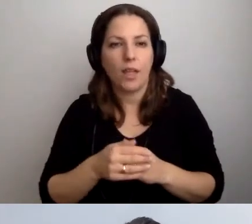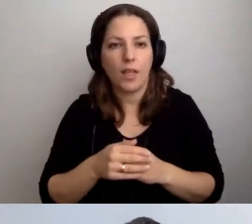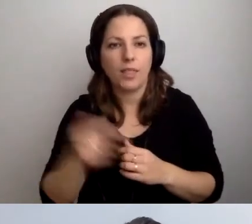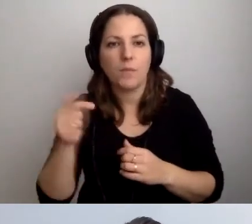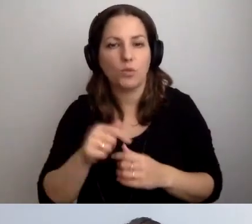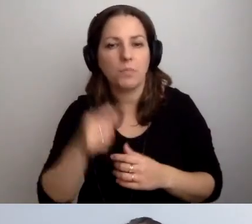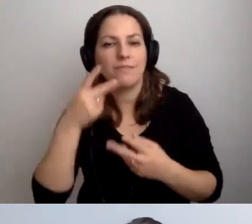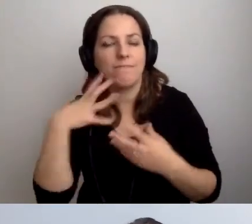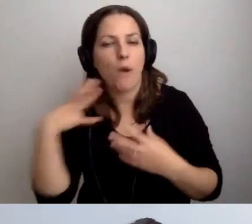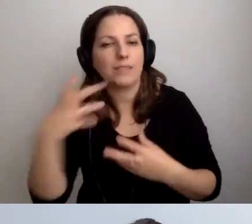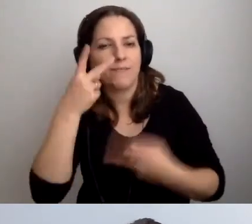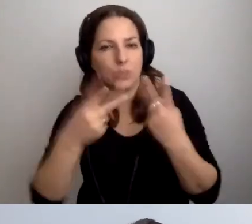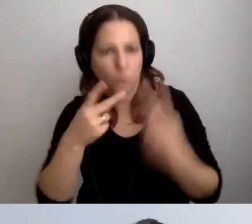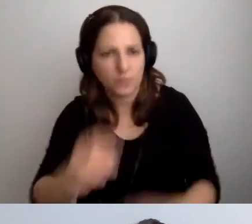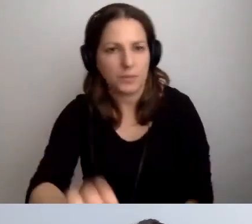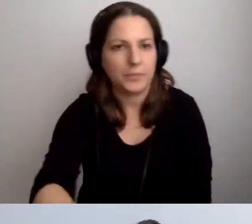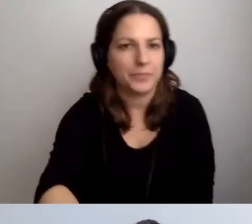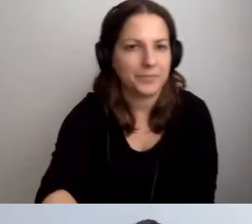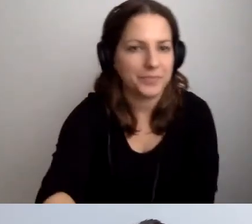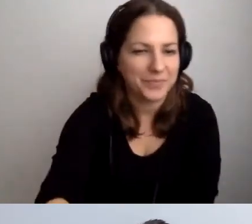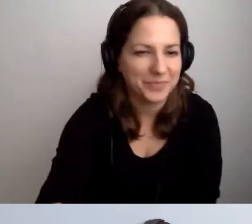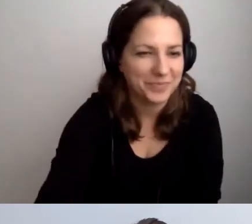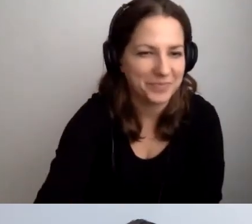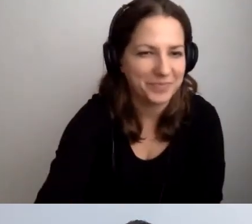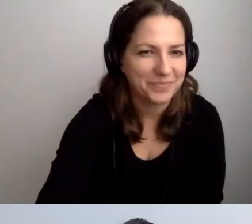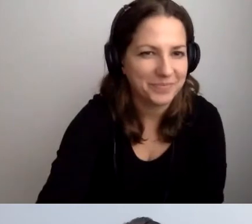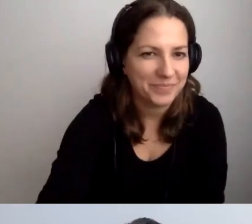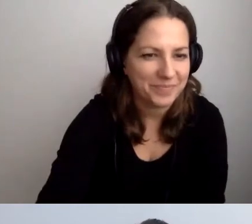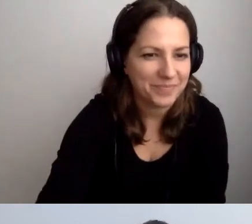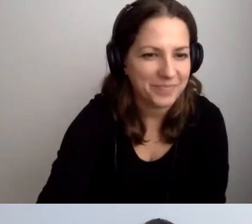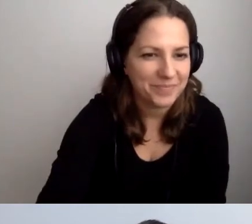Nie musimy odwoływać się do najprostszego poziomu języka.